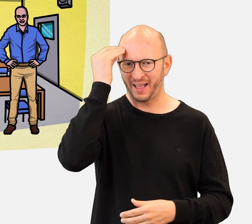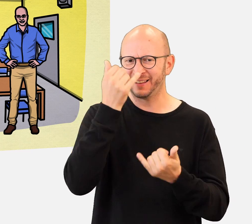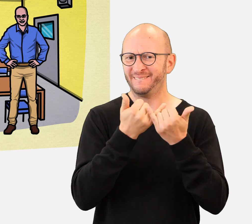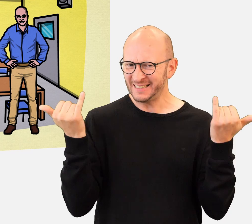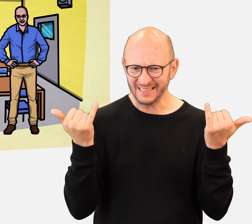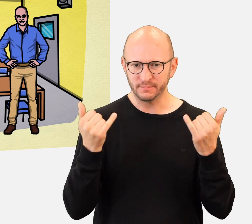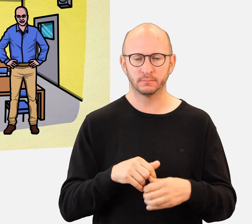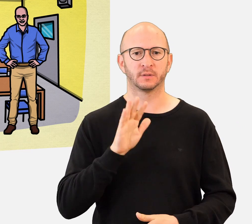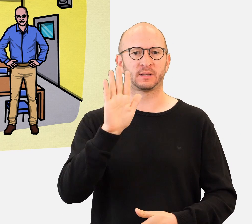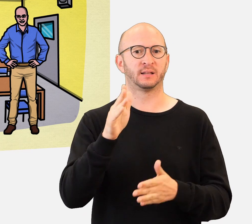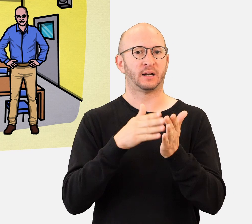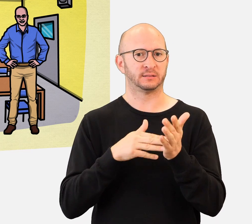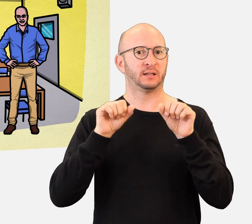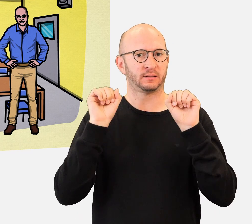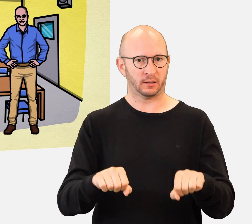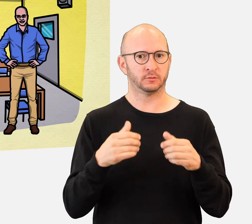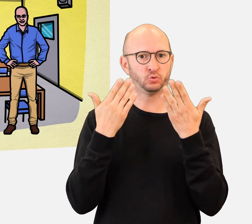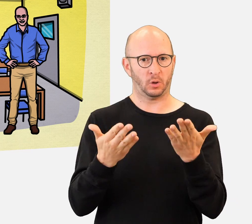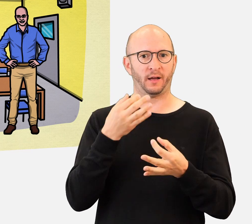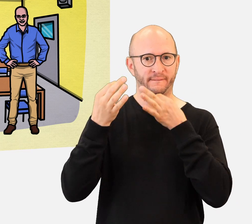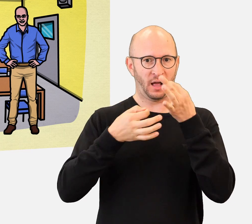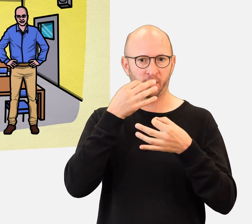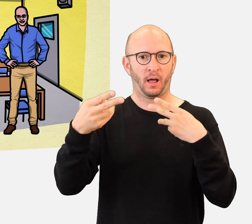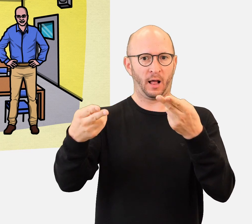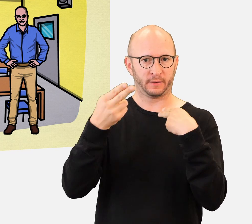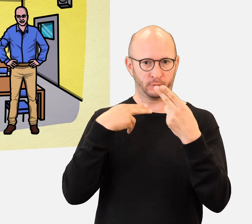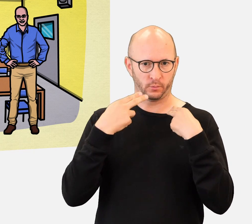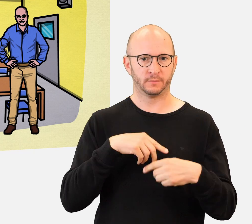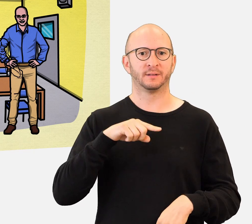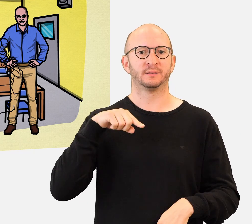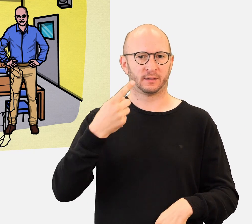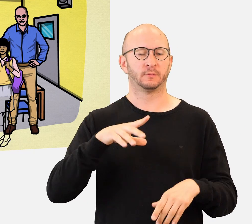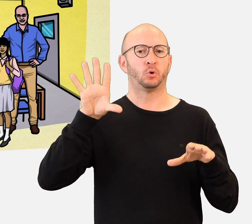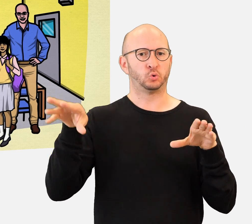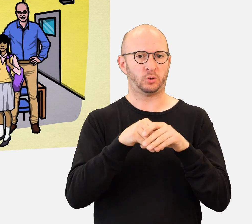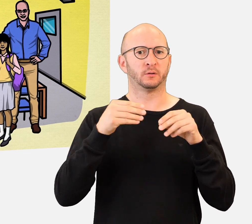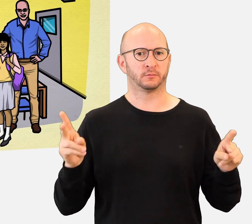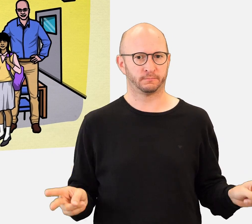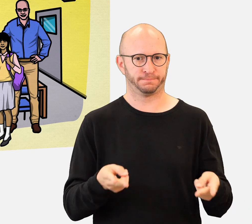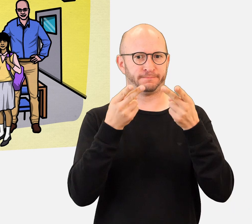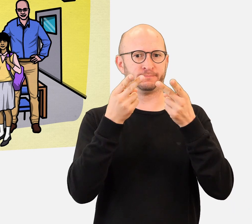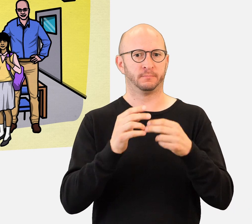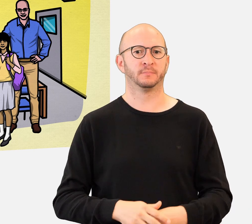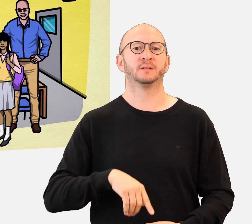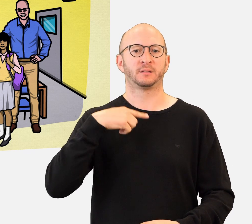Wie lernen sie in der Schule ? Kann Ihre Klasse solche Fragen beantworten und eine treibende Kraft für die Inklusion werden ?